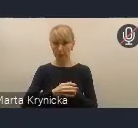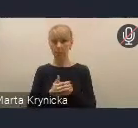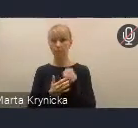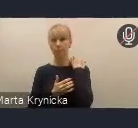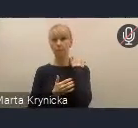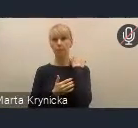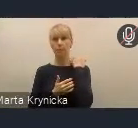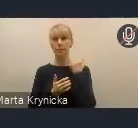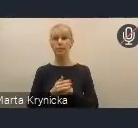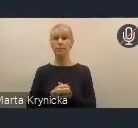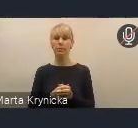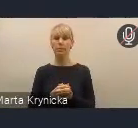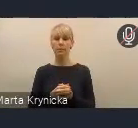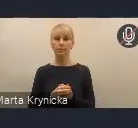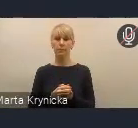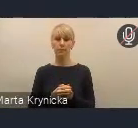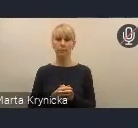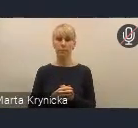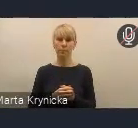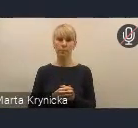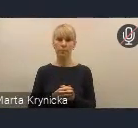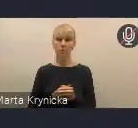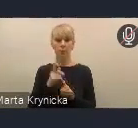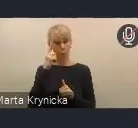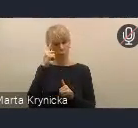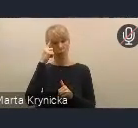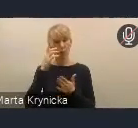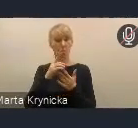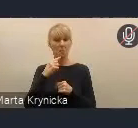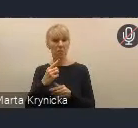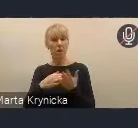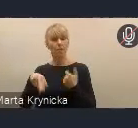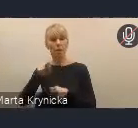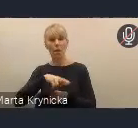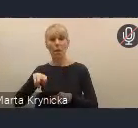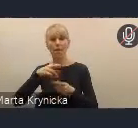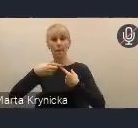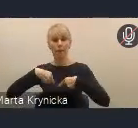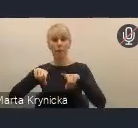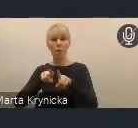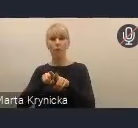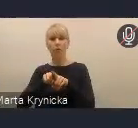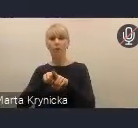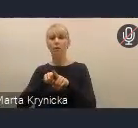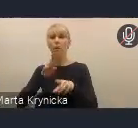Tak jak już wspomniałam, Rada Wykonawcza w trakcie tutaj konsultacji,